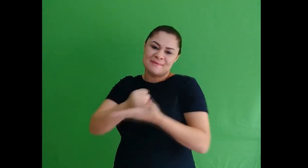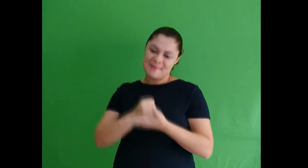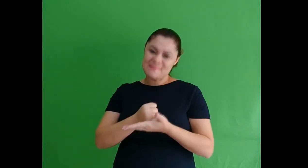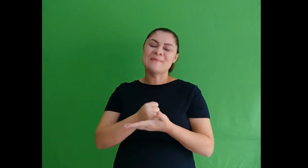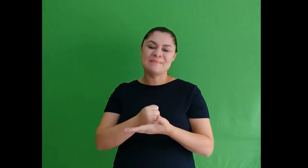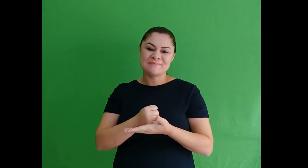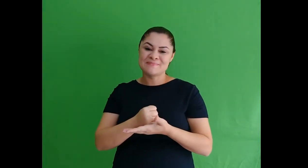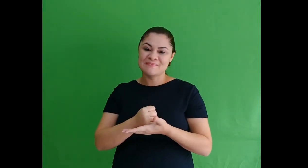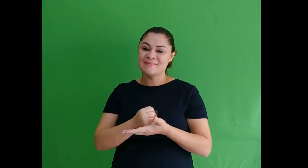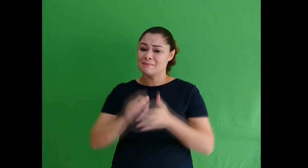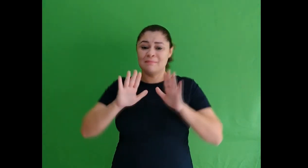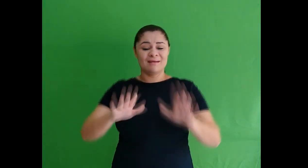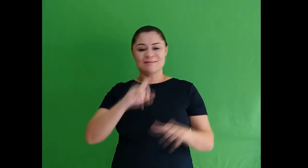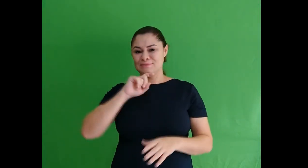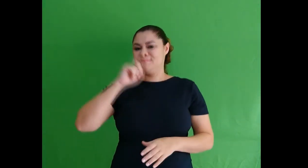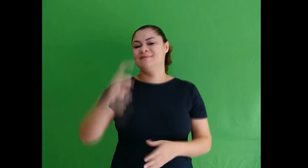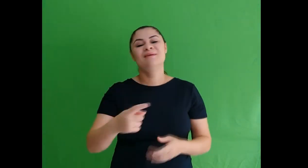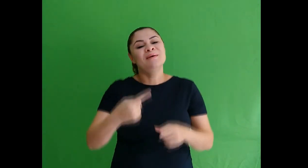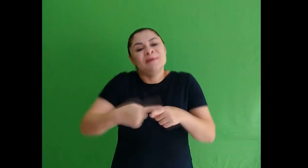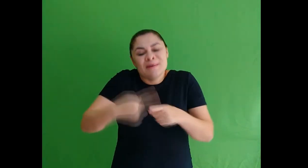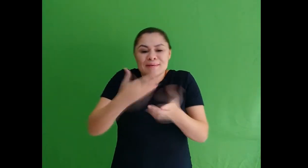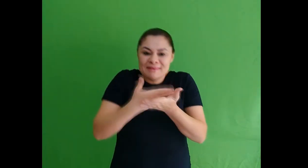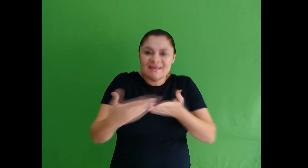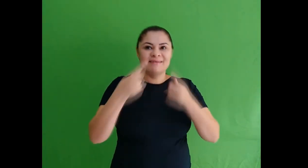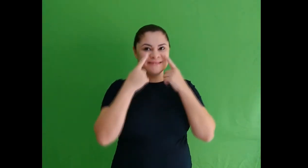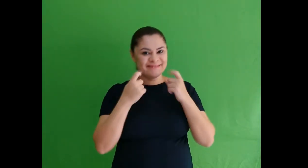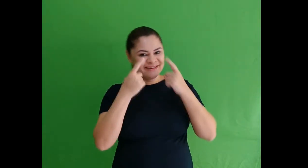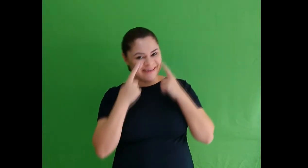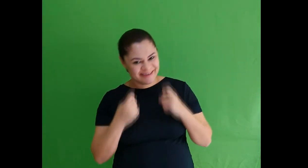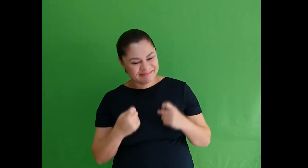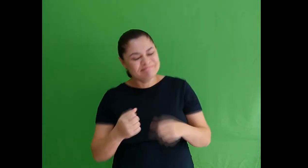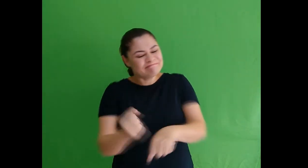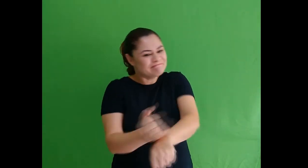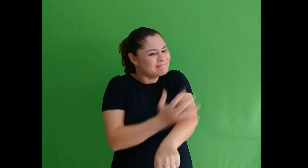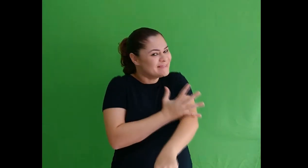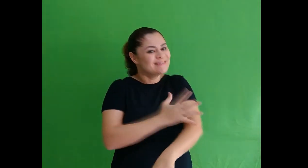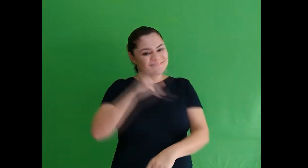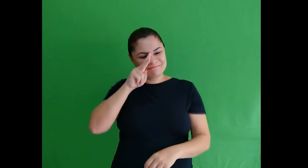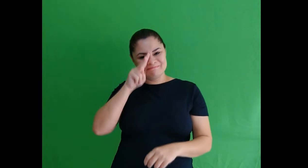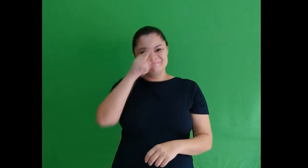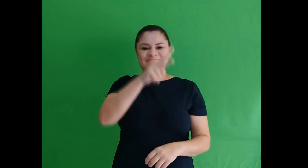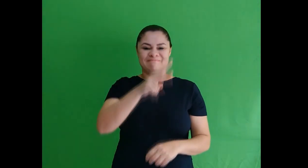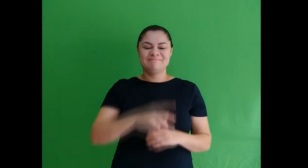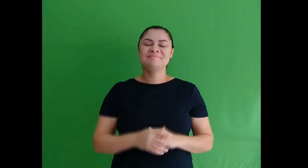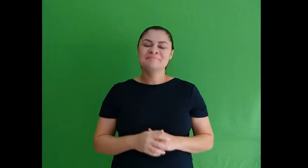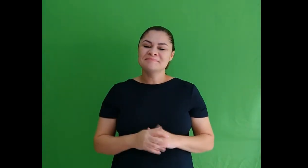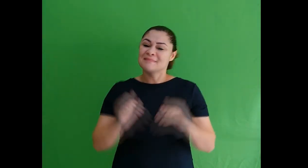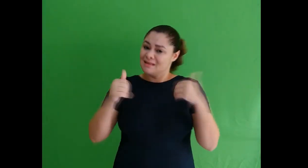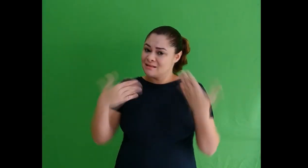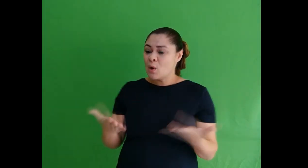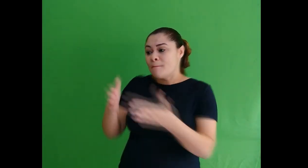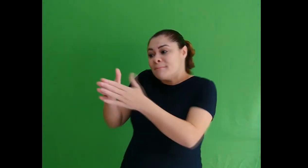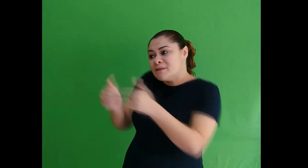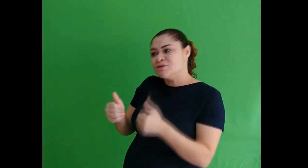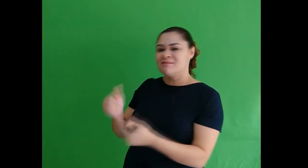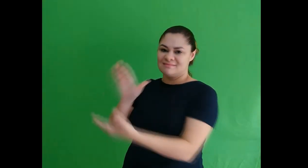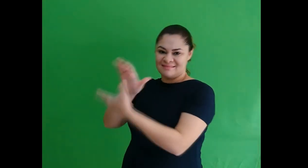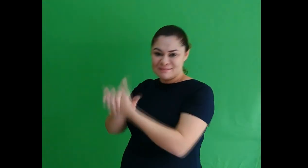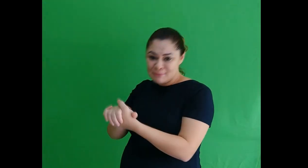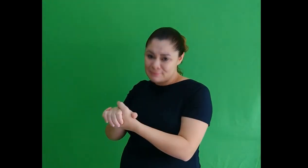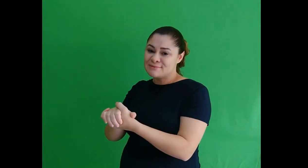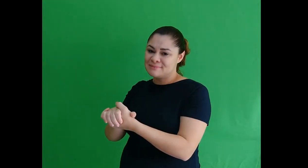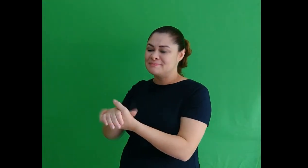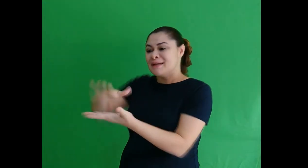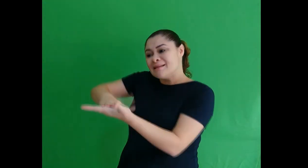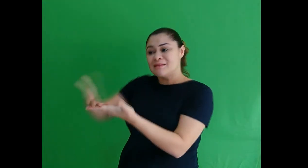os agradecimentos, mas por me emocionar de tal forma não consegui sinalizar. Assim, pedi ao meu